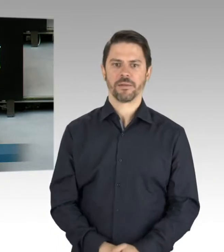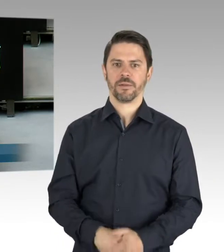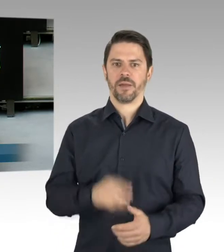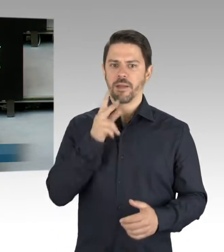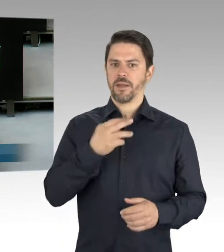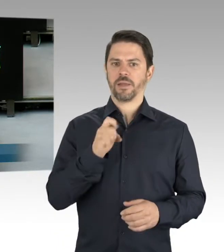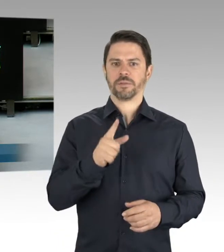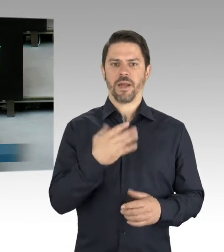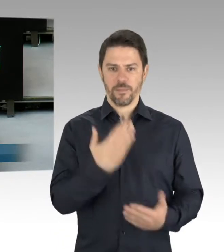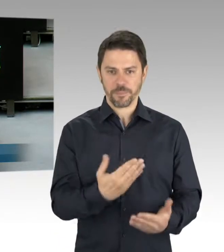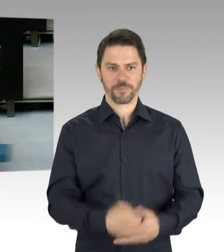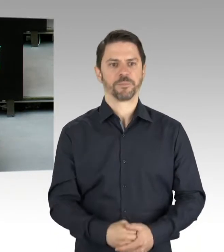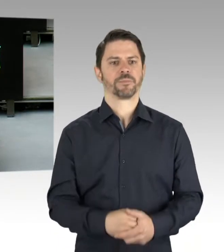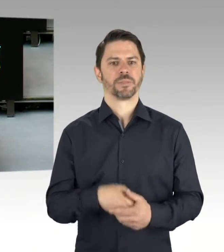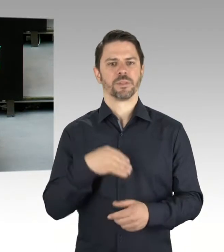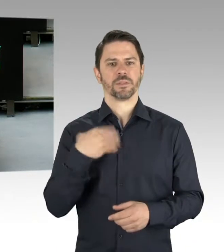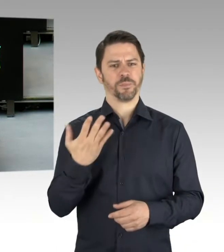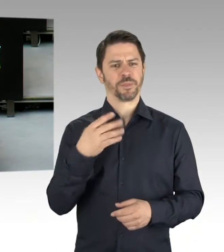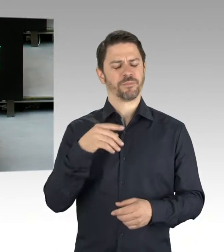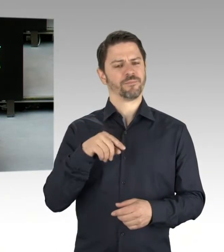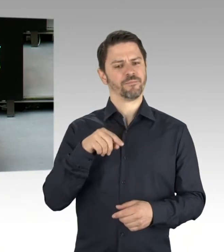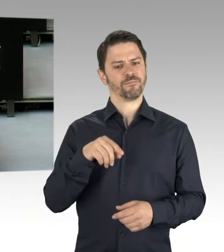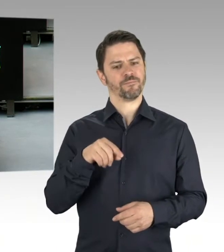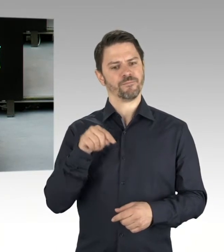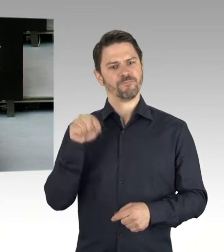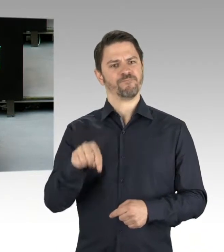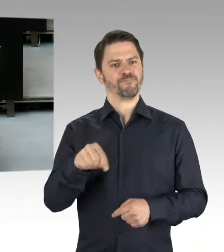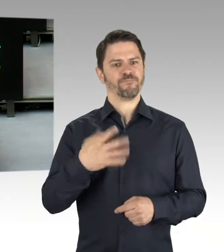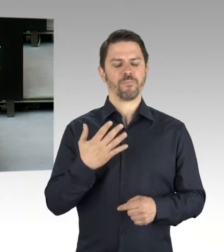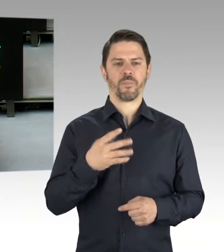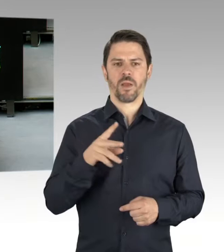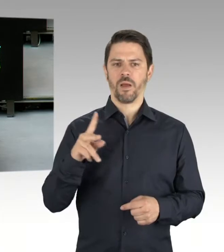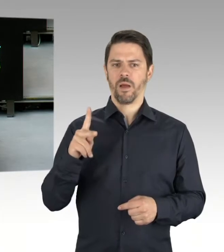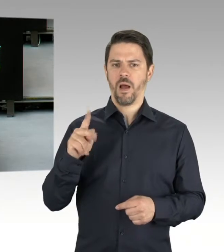um die Feierlichkeiten zum Tag der Befreiung, der nächstes Jahr ja ein einmaliger Feiertag sein wird,